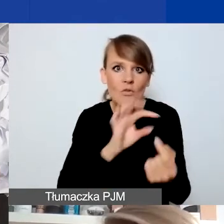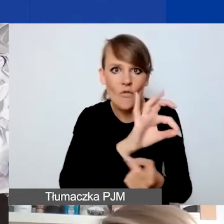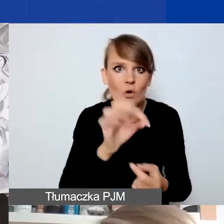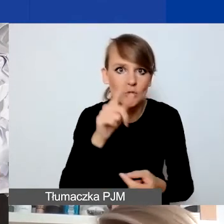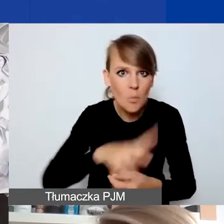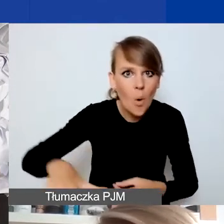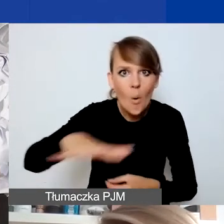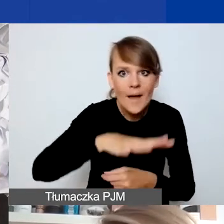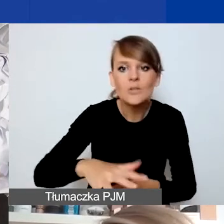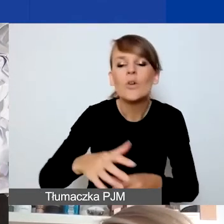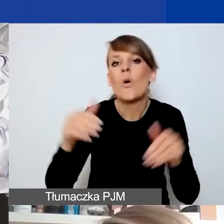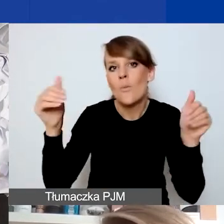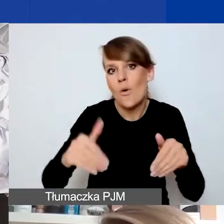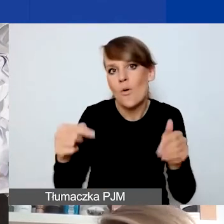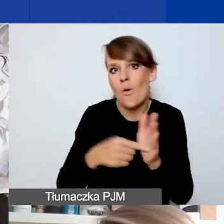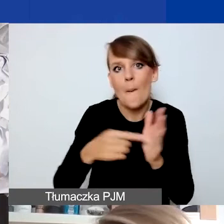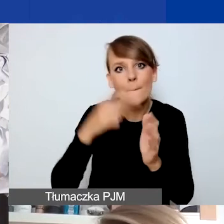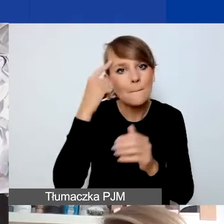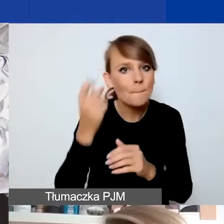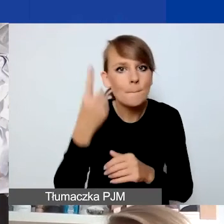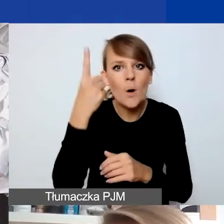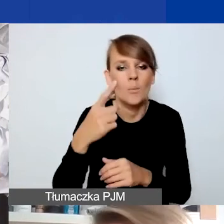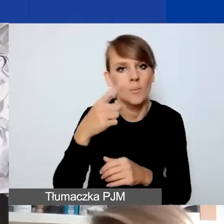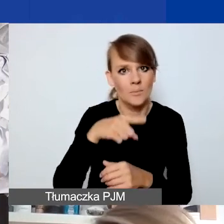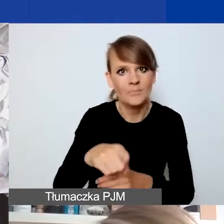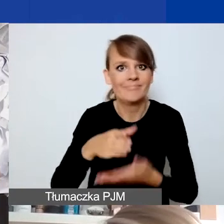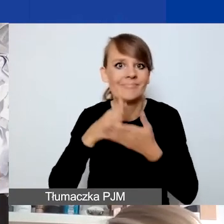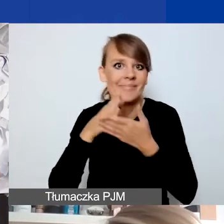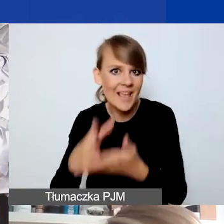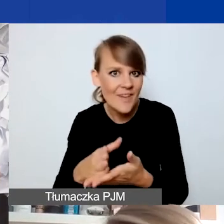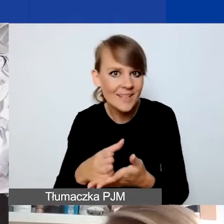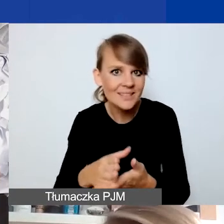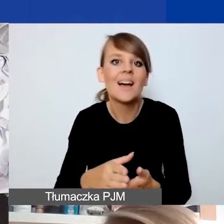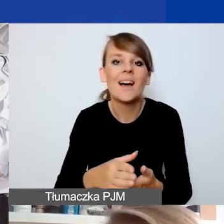to to może być potencjalnie pomysł na interwencję w rozumieniu programu i złożenie wniosku.